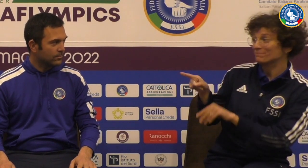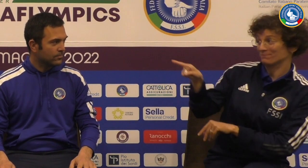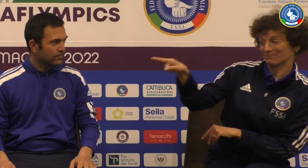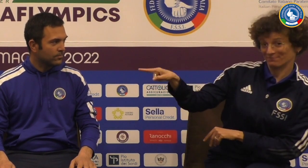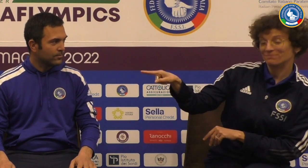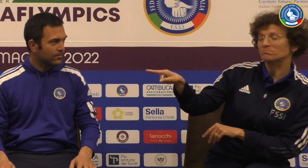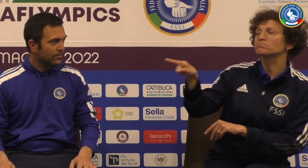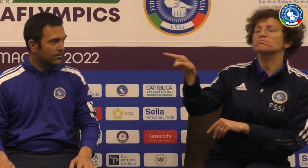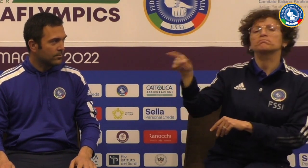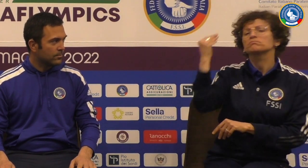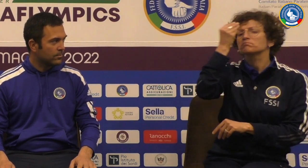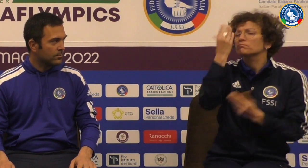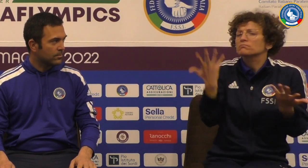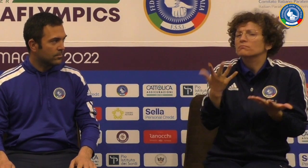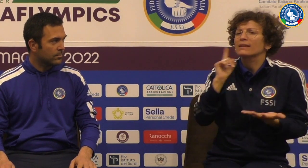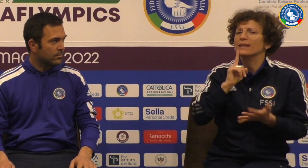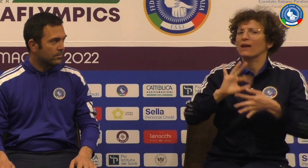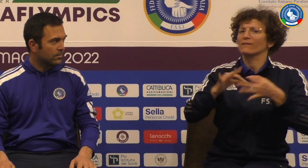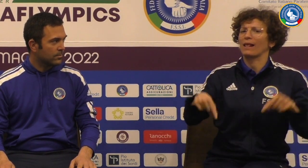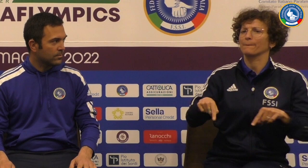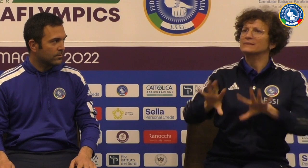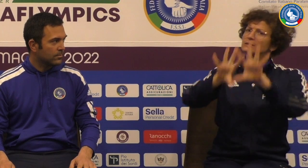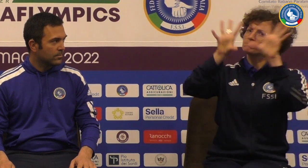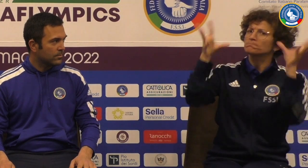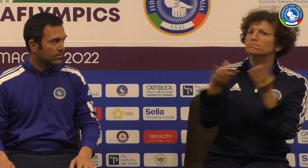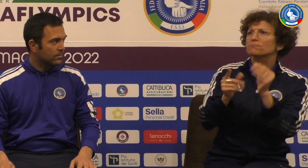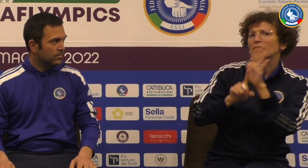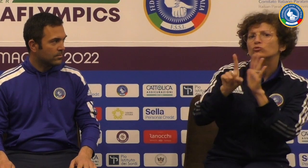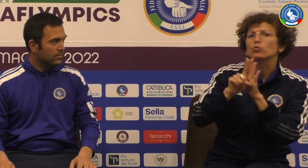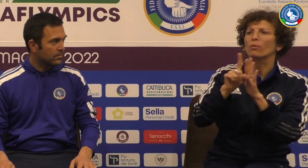Vorrei fare alcune domande entrambi iniziare con Diego Pieroni